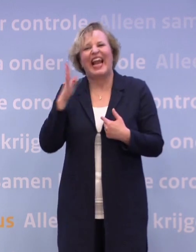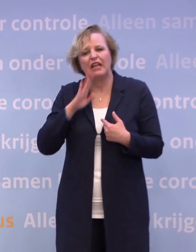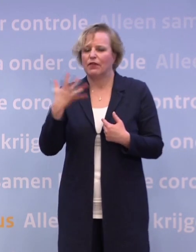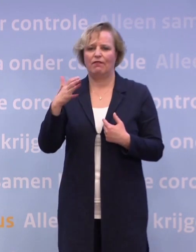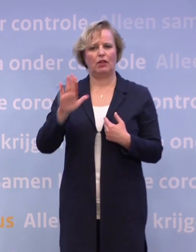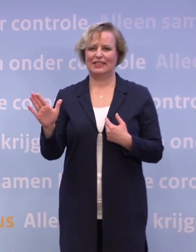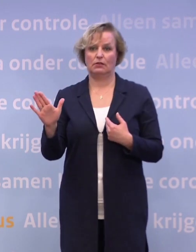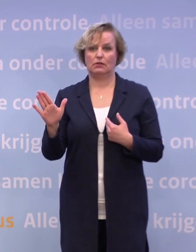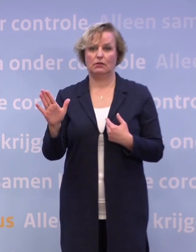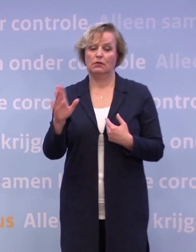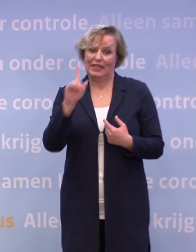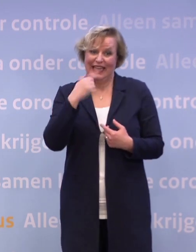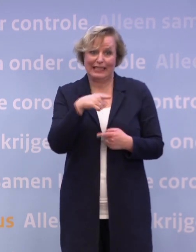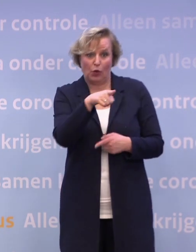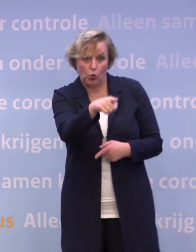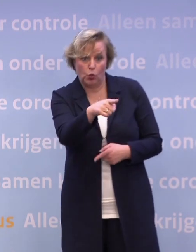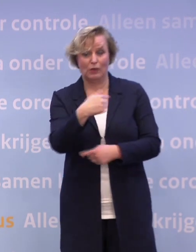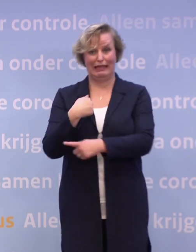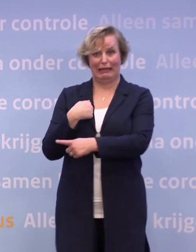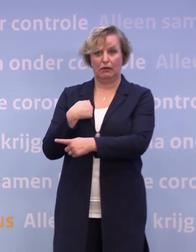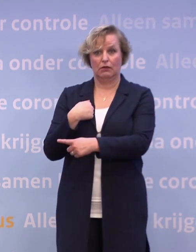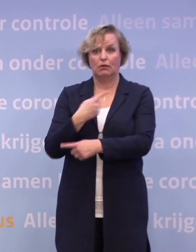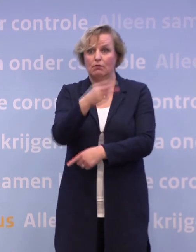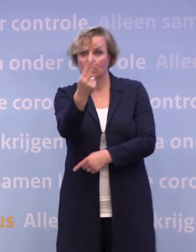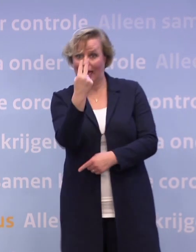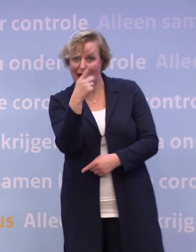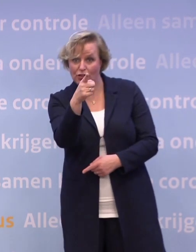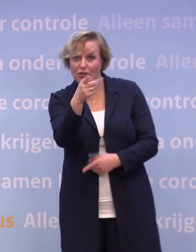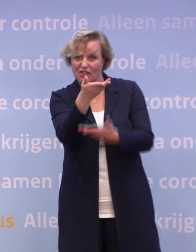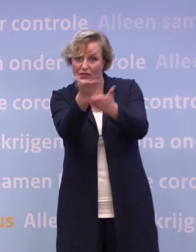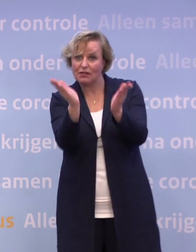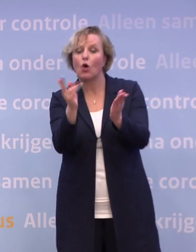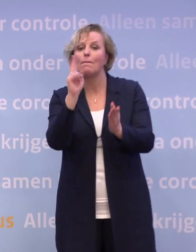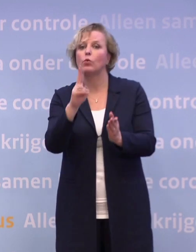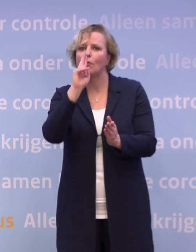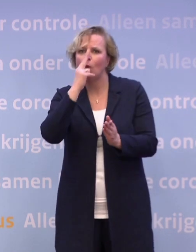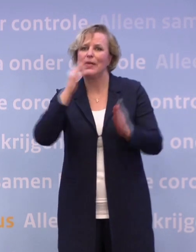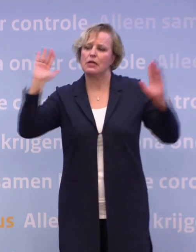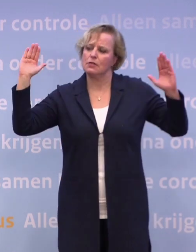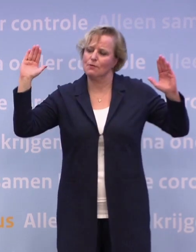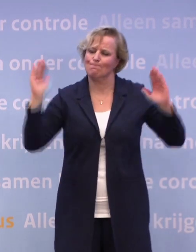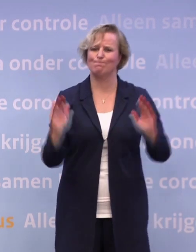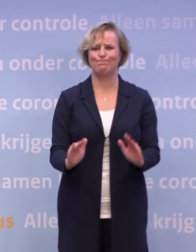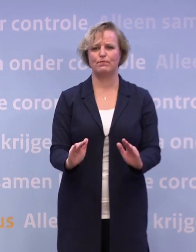Volgens mij moeten u en ik en alle mensen die kijken, proberen te bereiken... ...dat we die cijfers ombuigen en niet voor die vraag hoeven komen te staan.